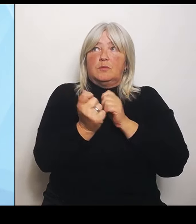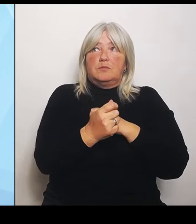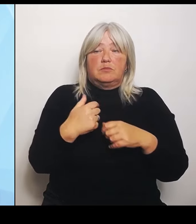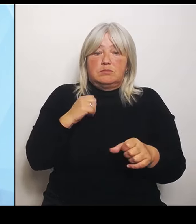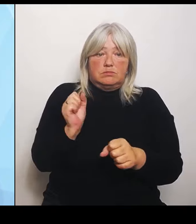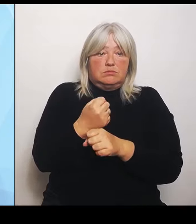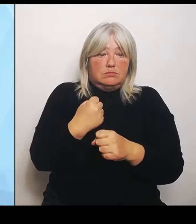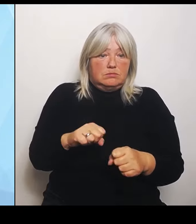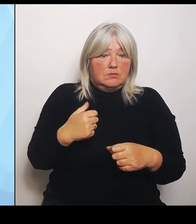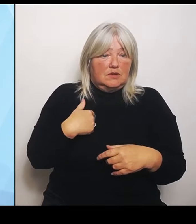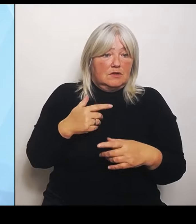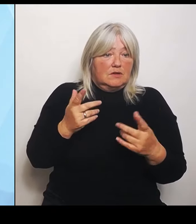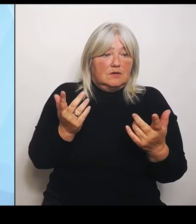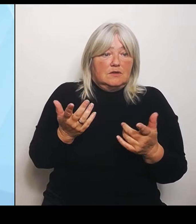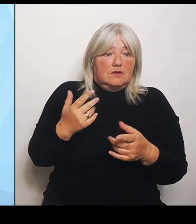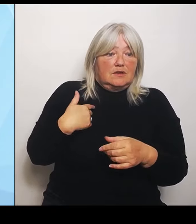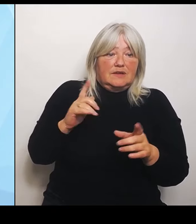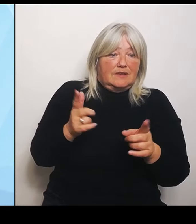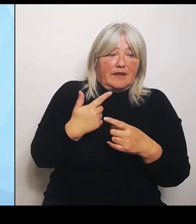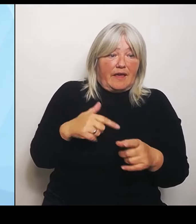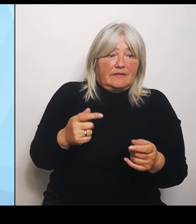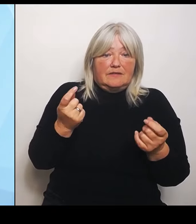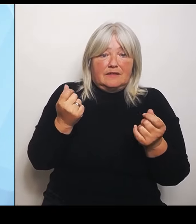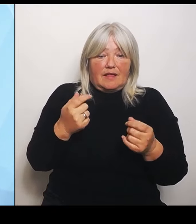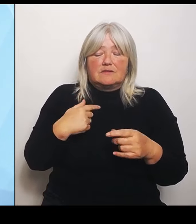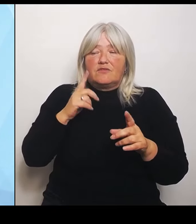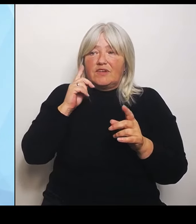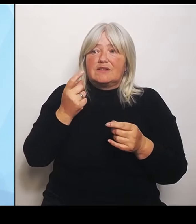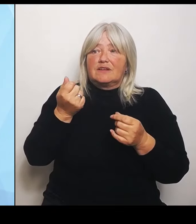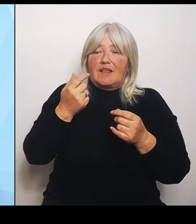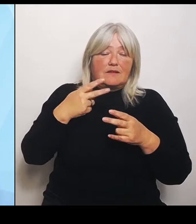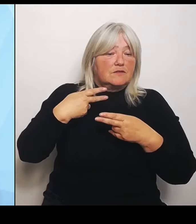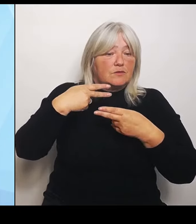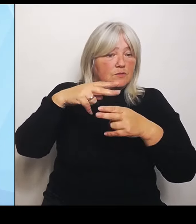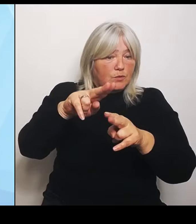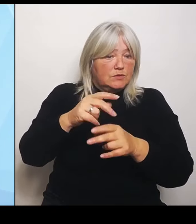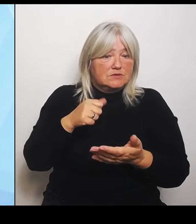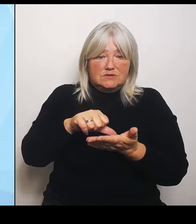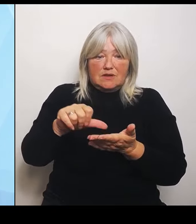FördermittelRückzahlungen dort nicht tätig zu werden. Zusammenfassend lässt sich sagen, dass der ganze